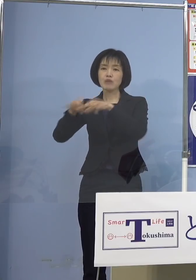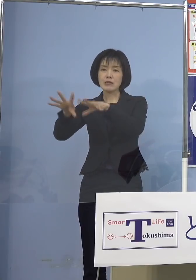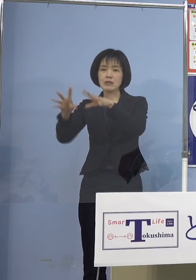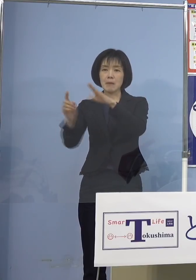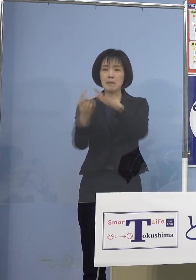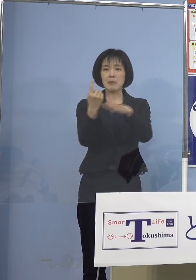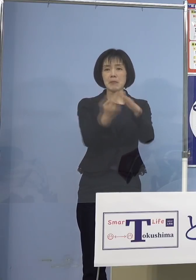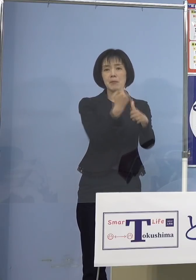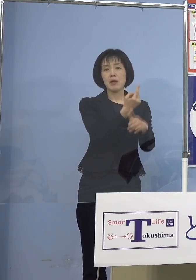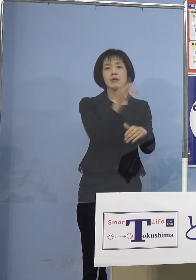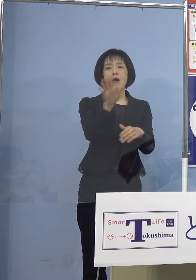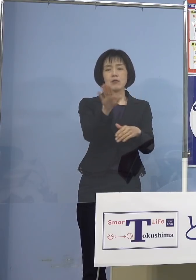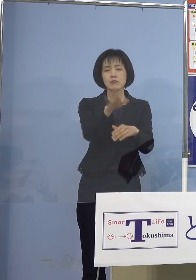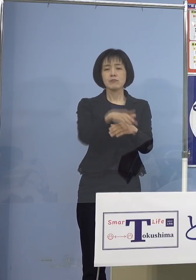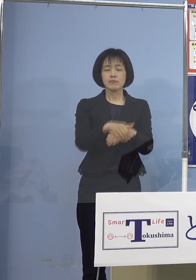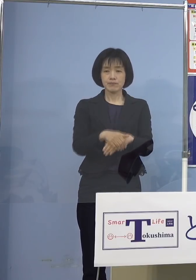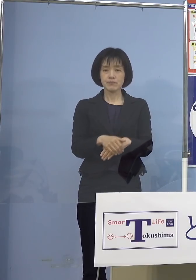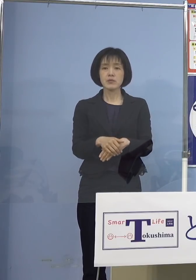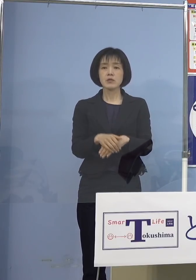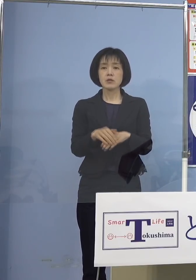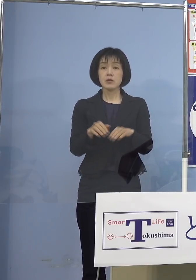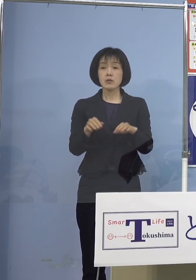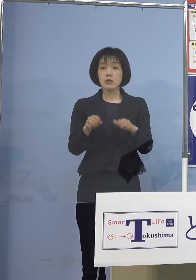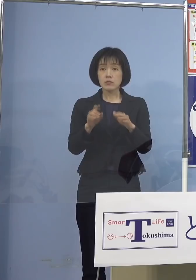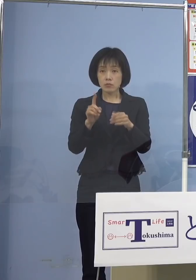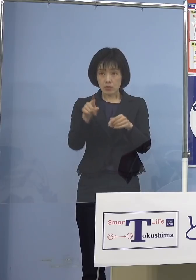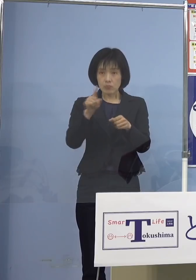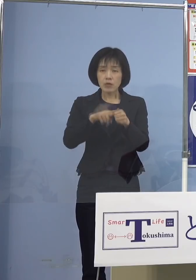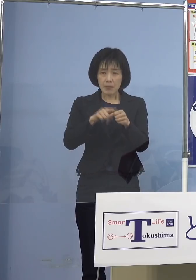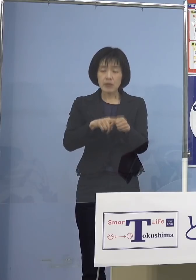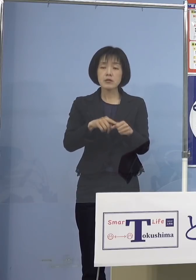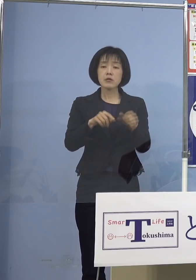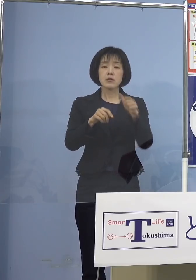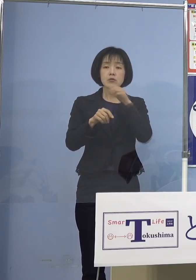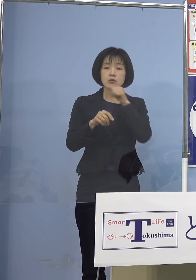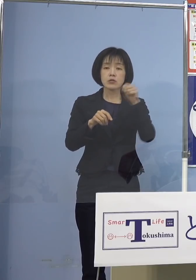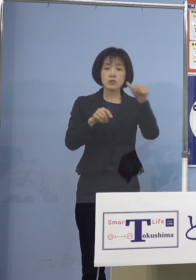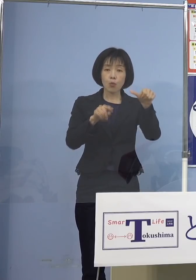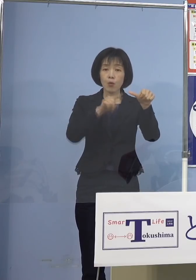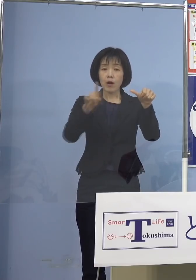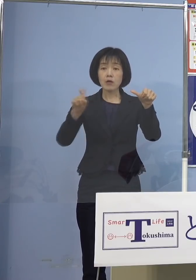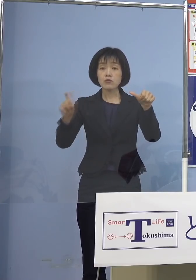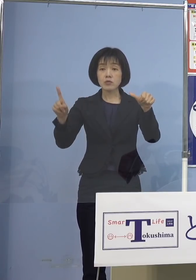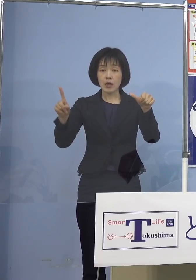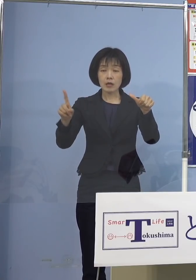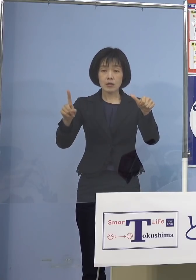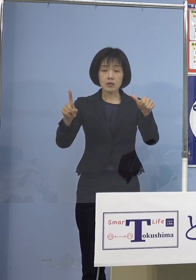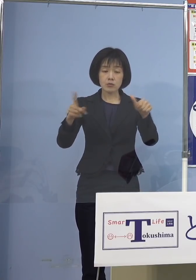その意味でも今回の5歳から11歳への ワクチン接種、是非前向きに